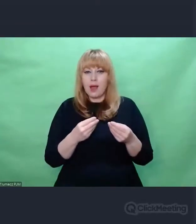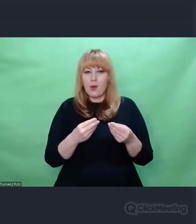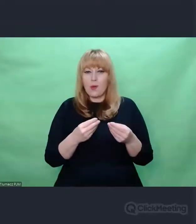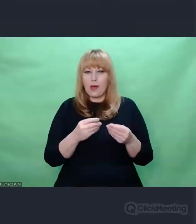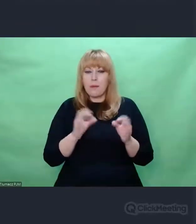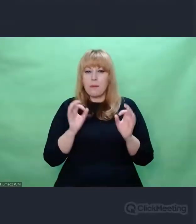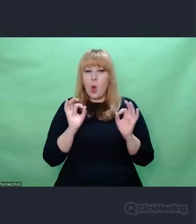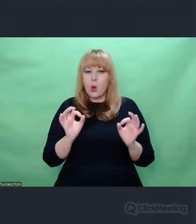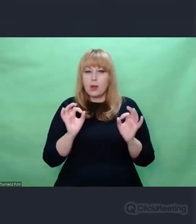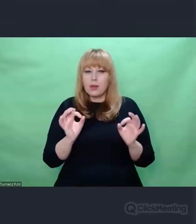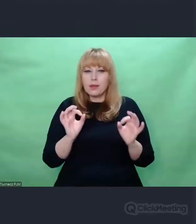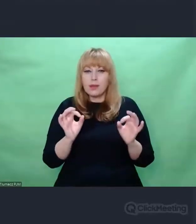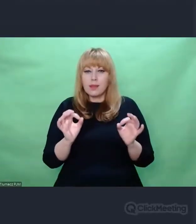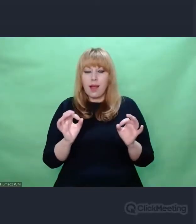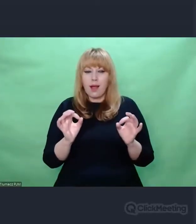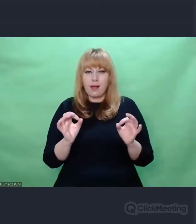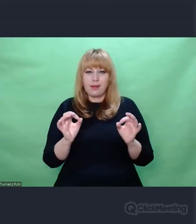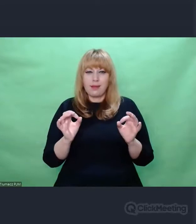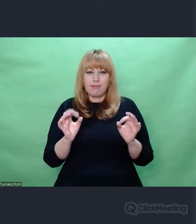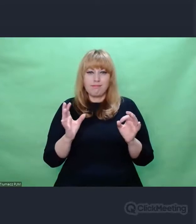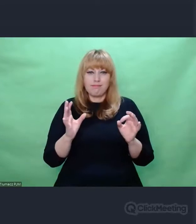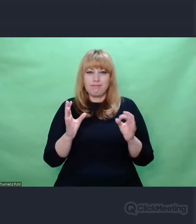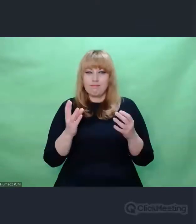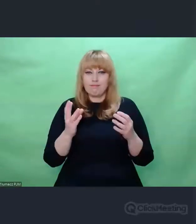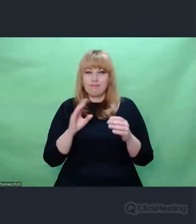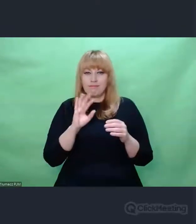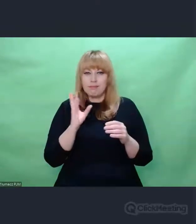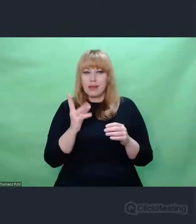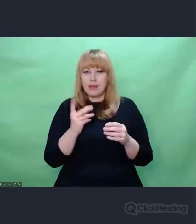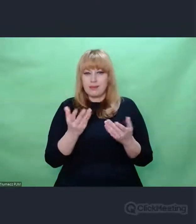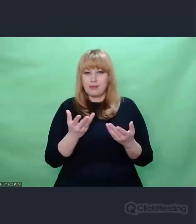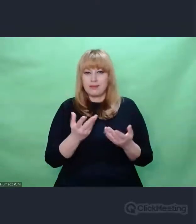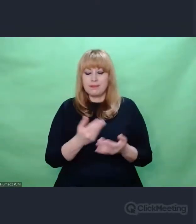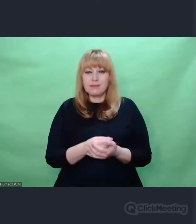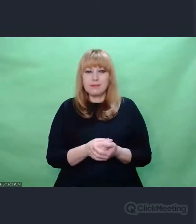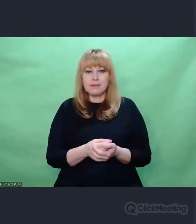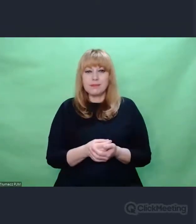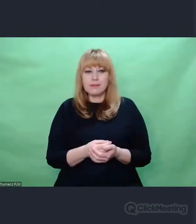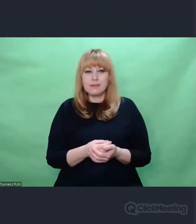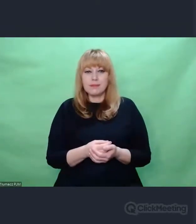użycie takich, a nie innych narzędzi. Mam to na myśli. I teraz moje odkrycie,